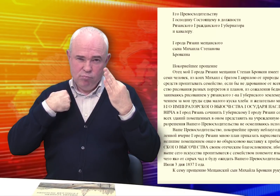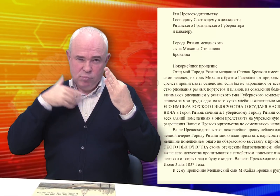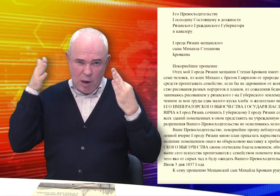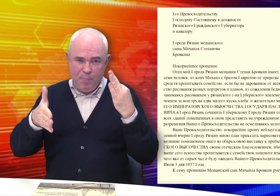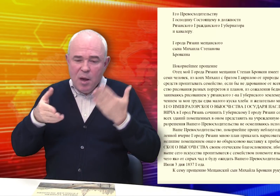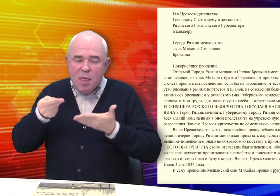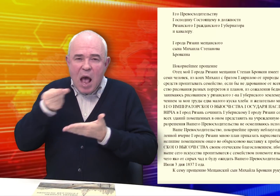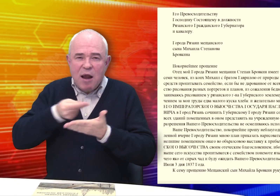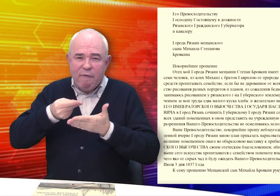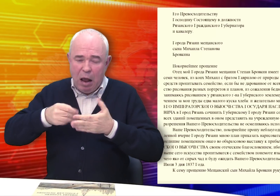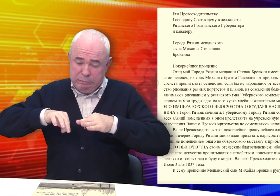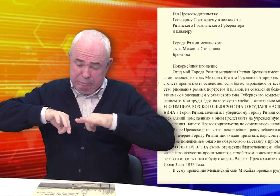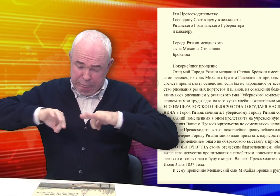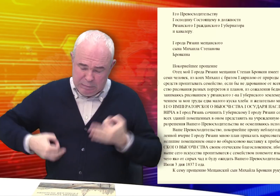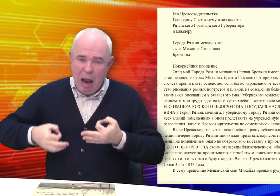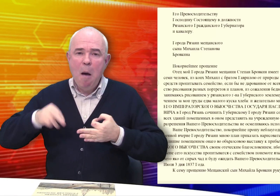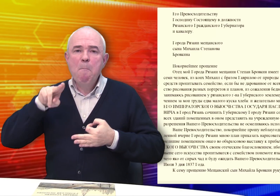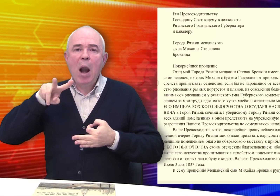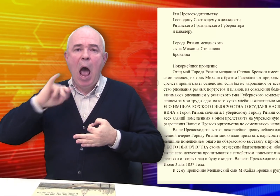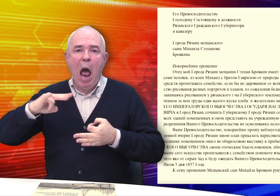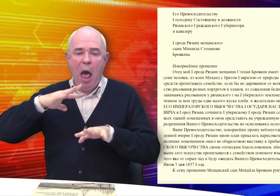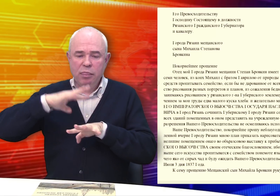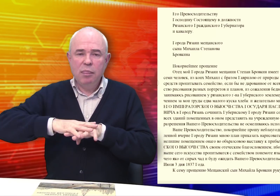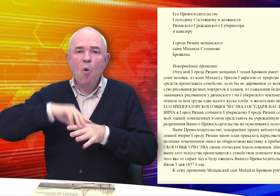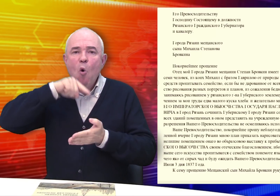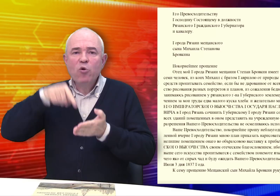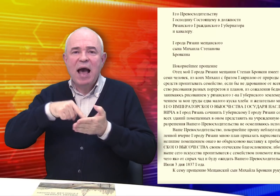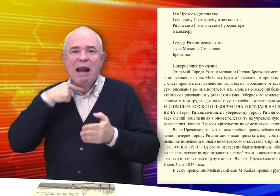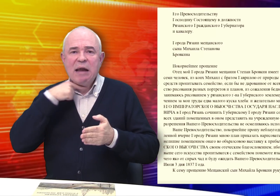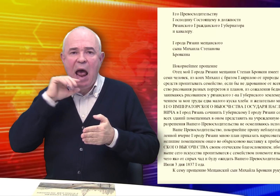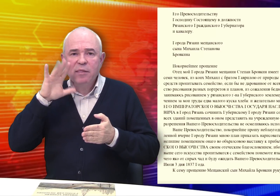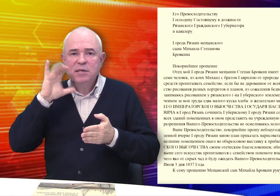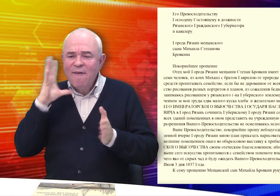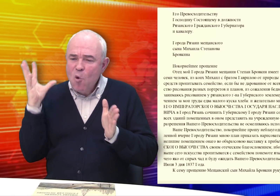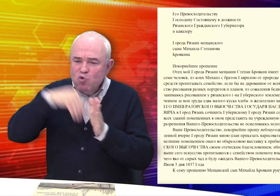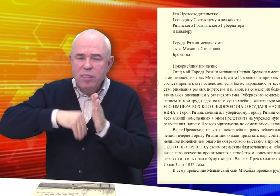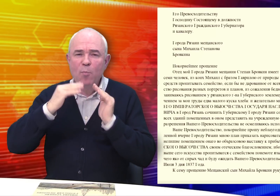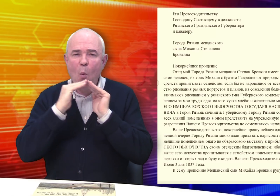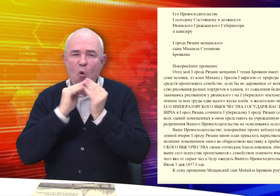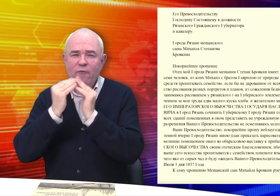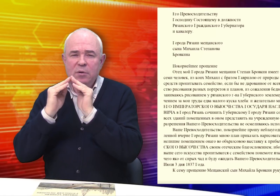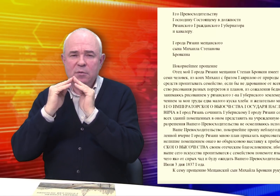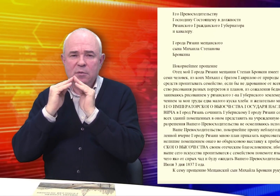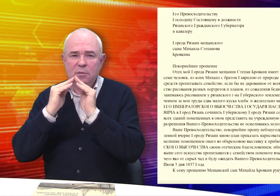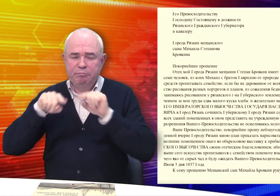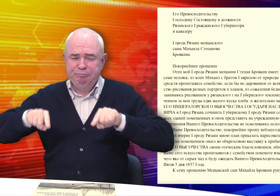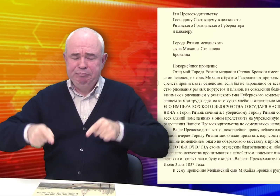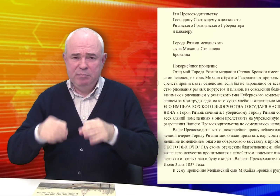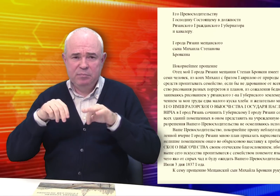ему составить план города Рязани с включением домов.